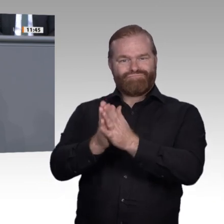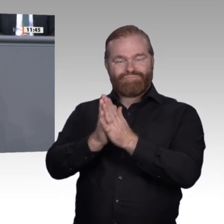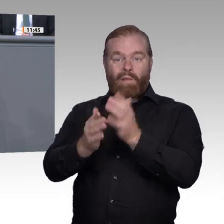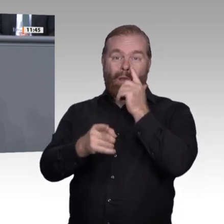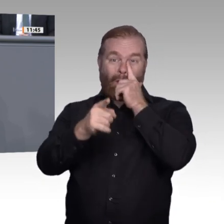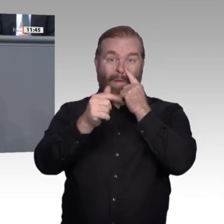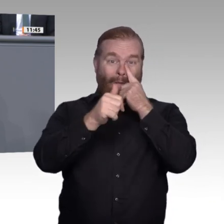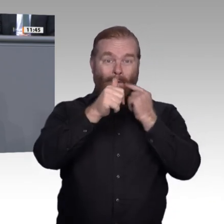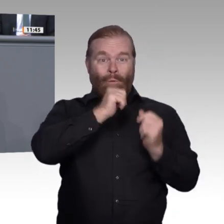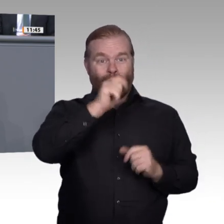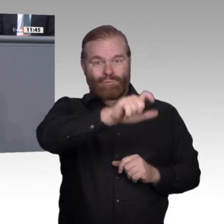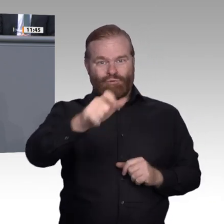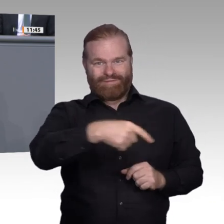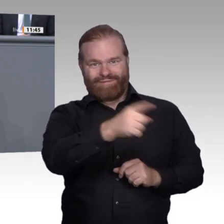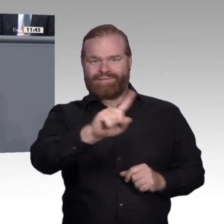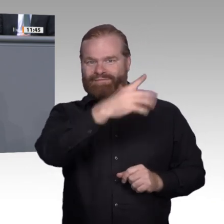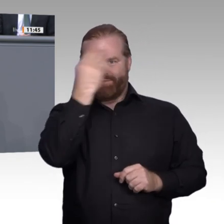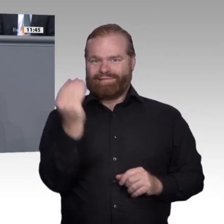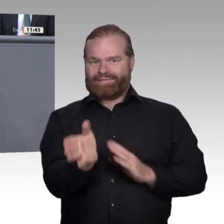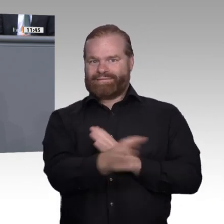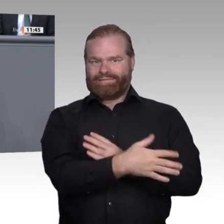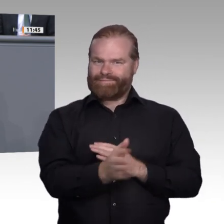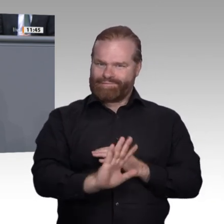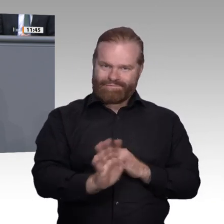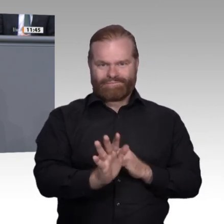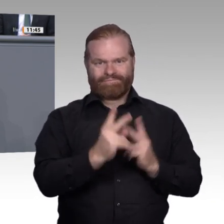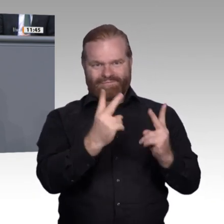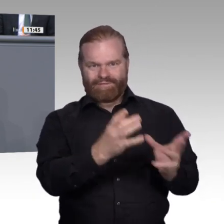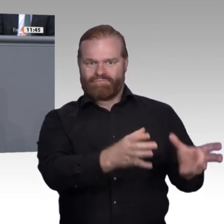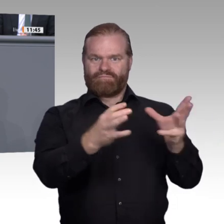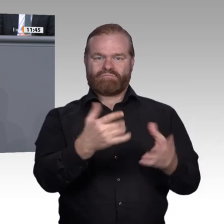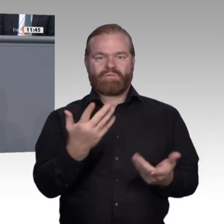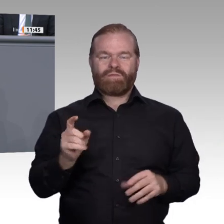methodisch maßvoll vorzugehen. Später lassen sich Fehlentwicklungen nur mühsam